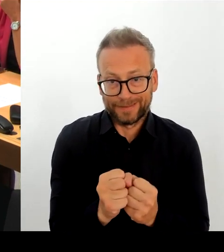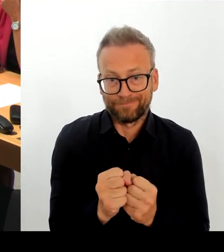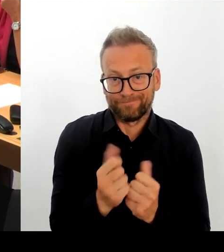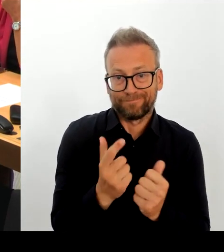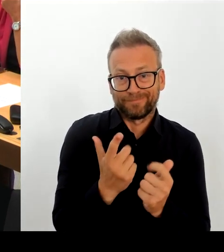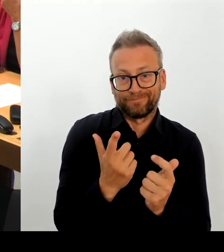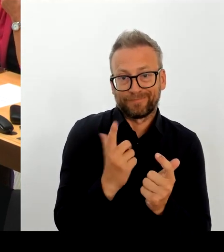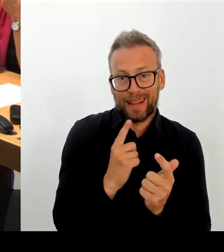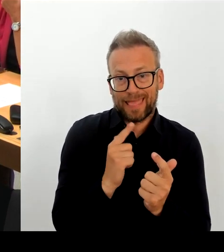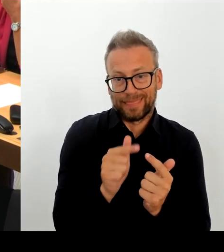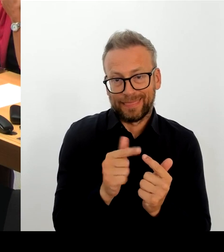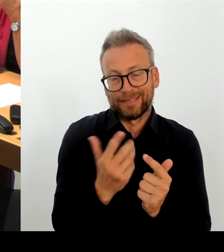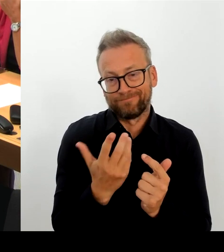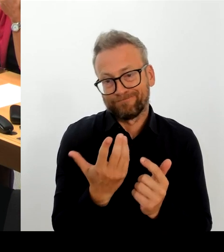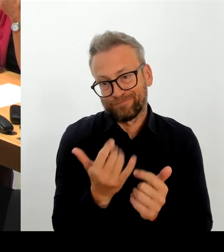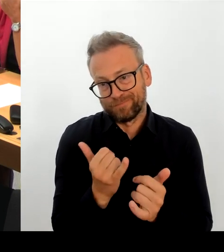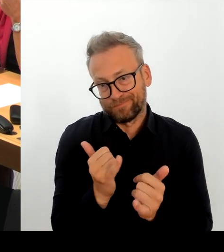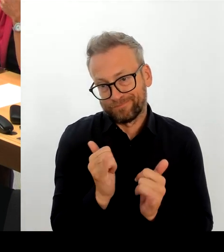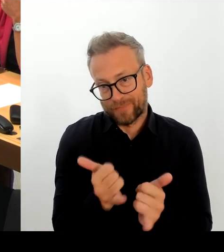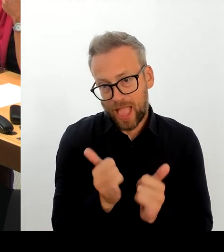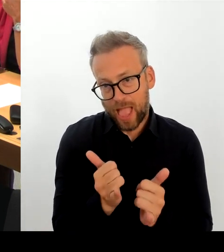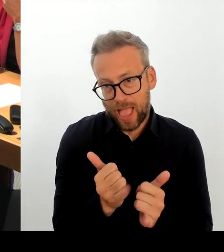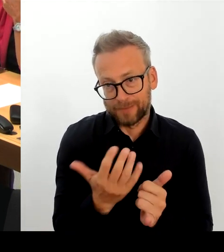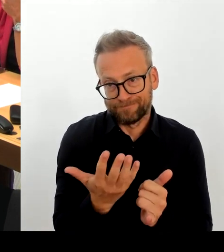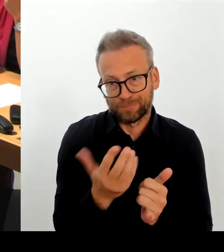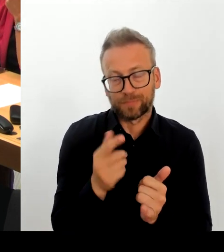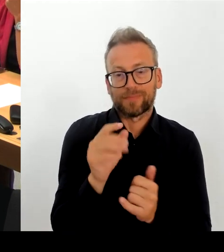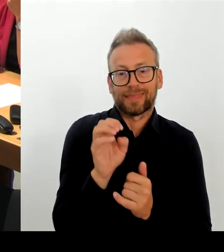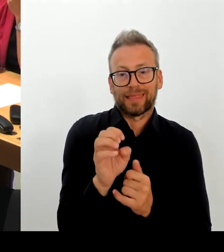es diesen behördlichen Sicherheitsvorfall gab.